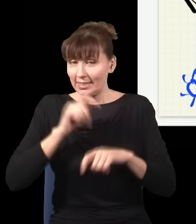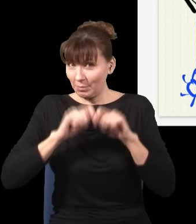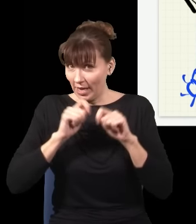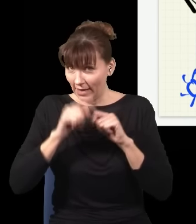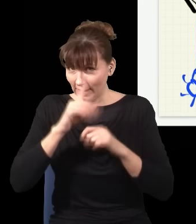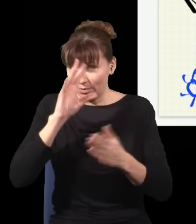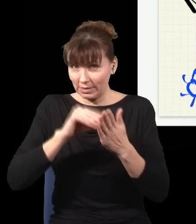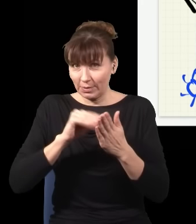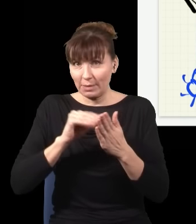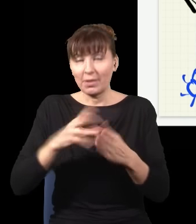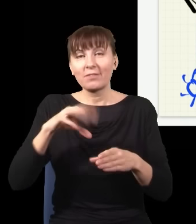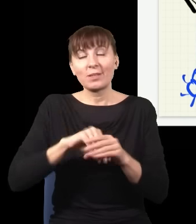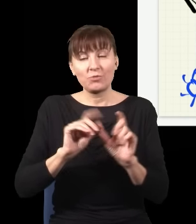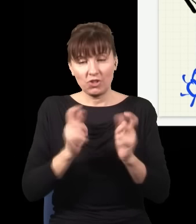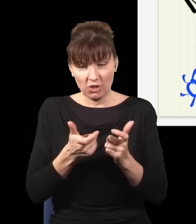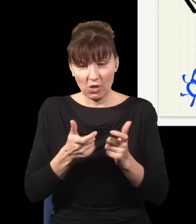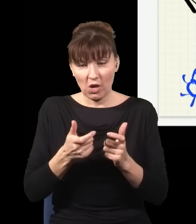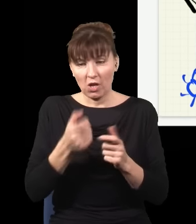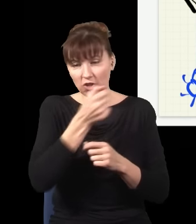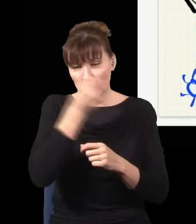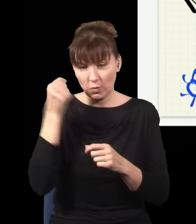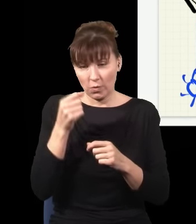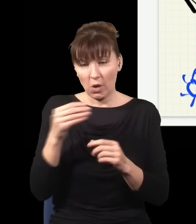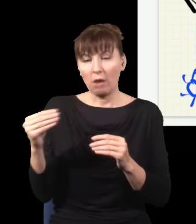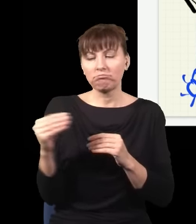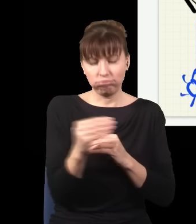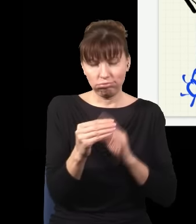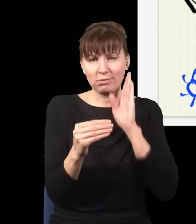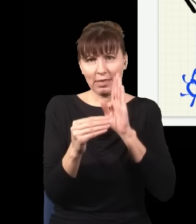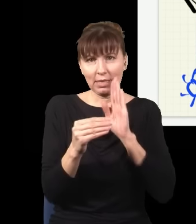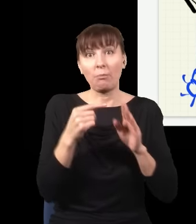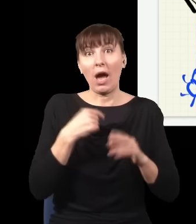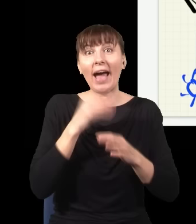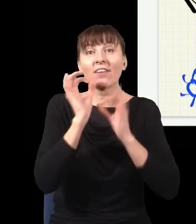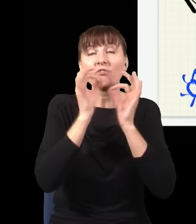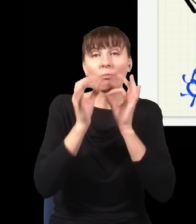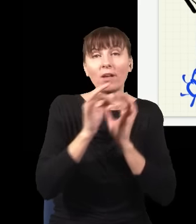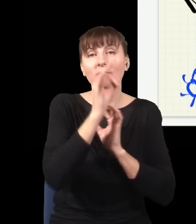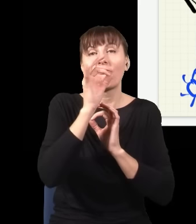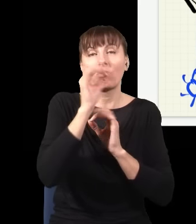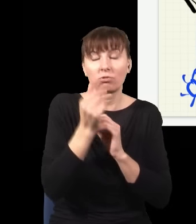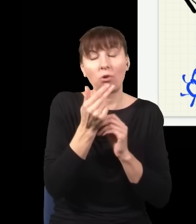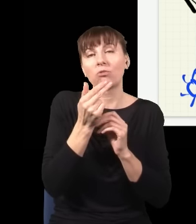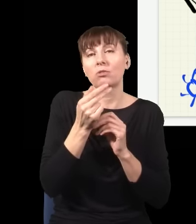tak jak to zrobiłem, czyli zatracam moją informację o tym, którędy szedł foton,